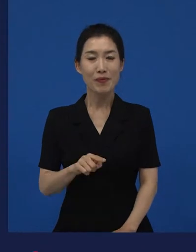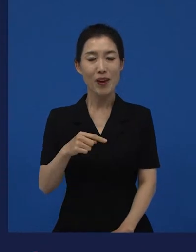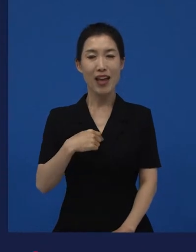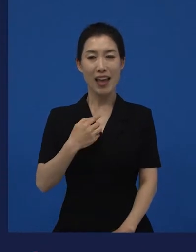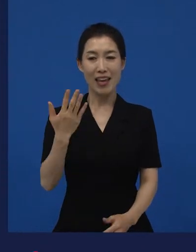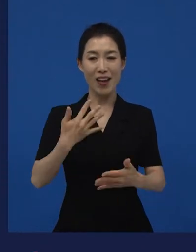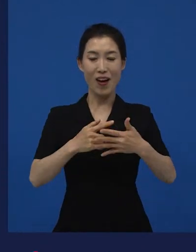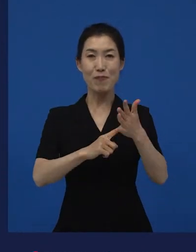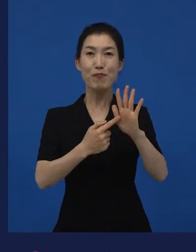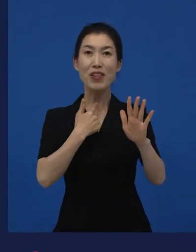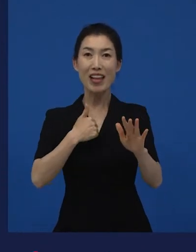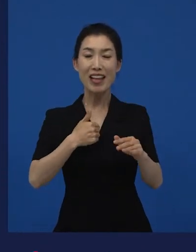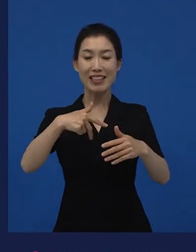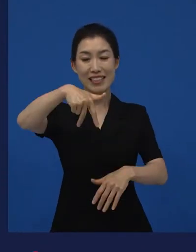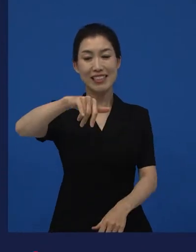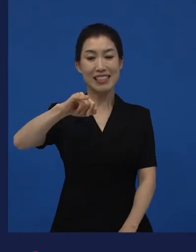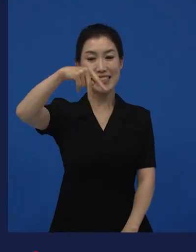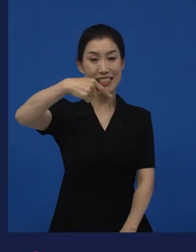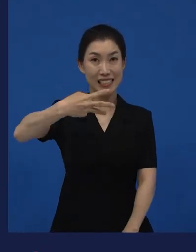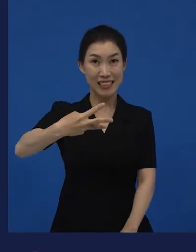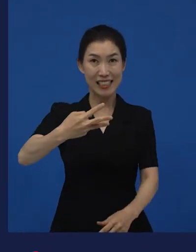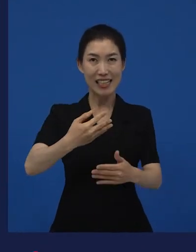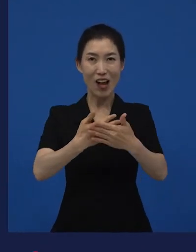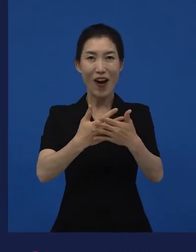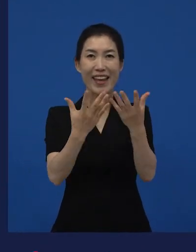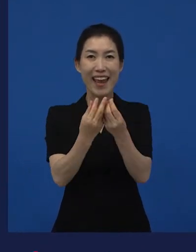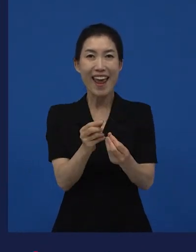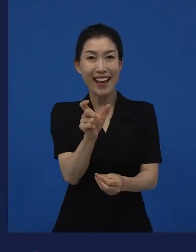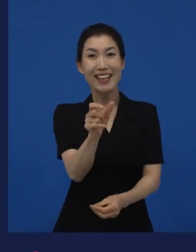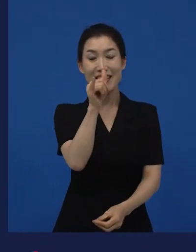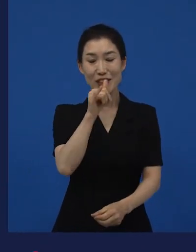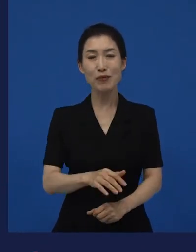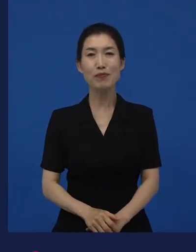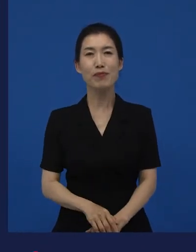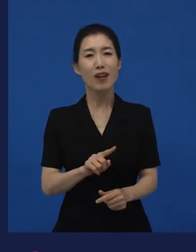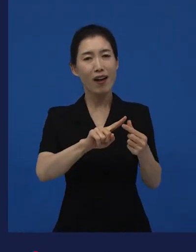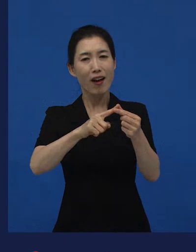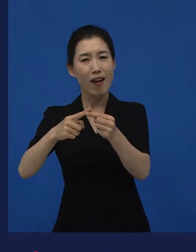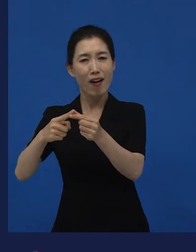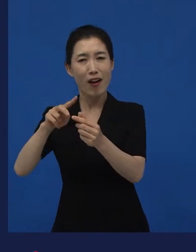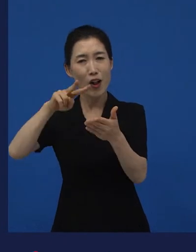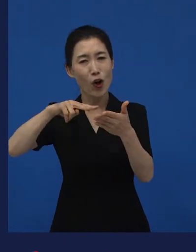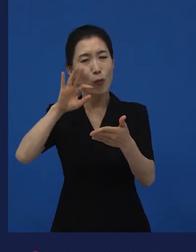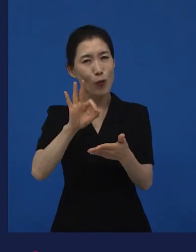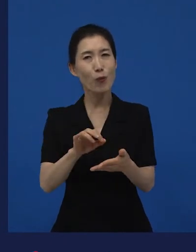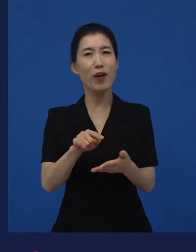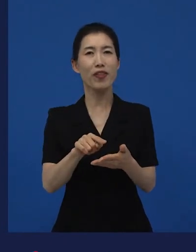저희가 개봉했던 이란 영화가 나와 있기도 하고요 그래서 거기에 정의 내리고 있는 것들 중에